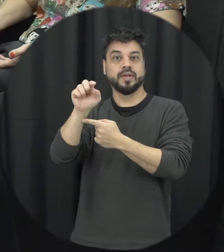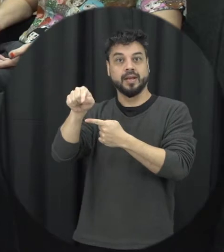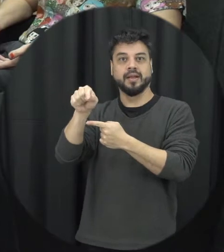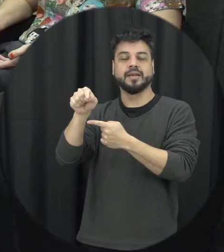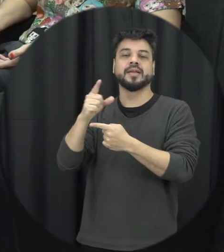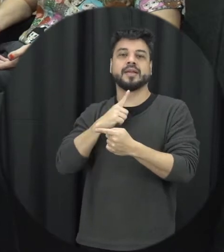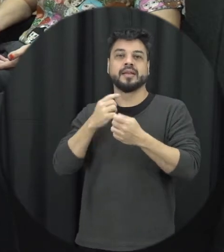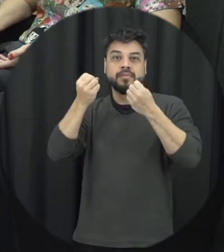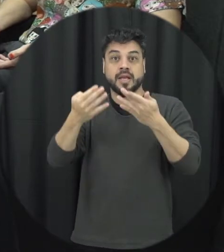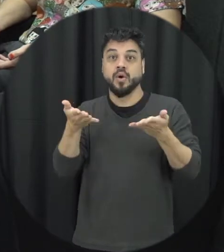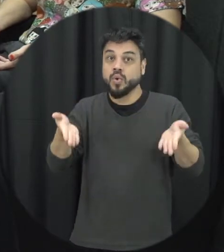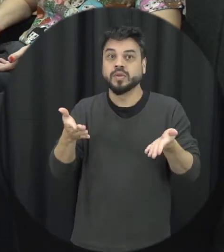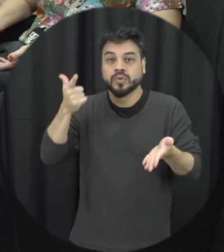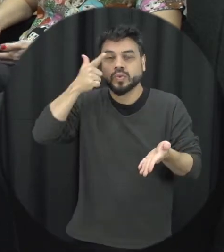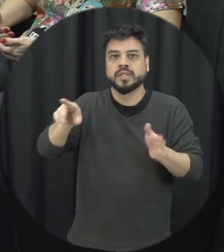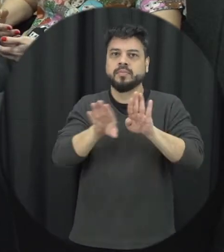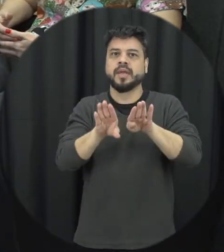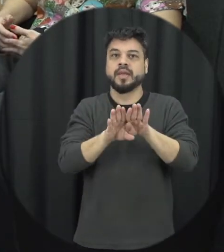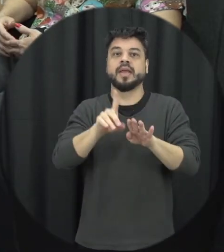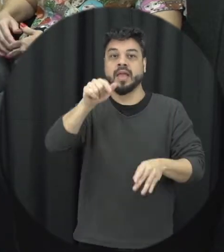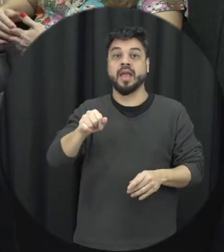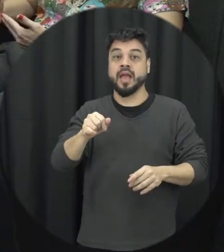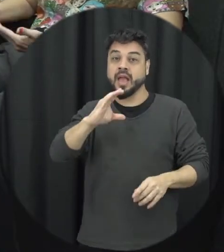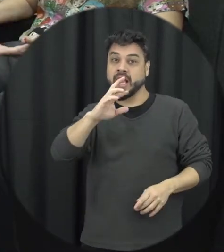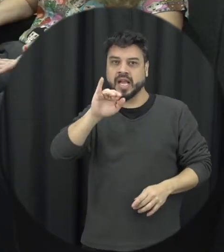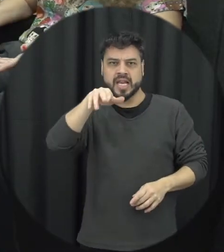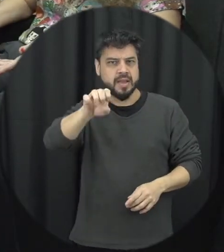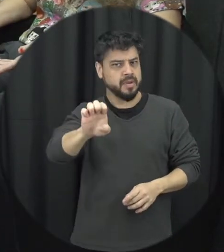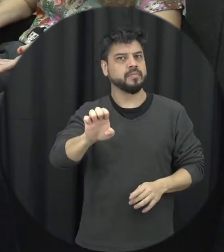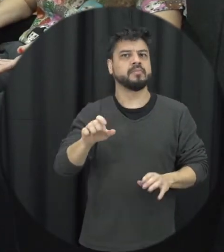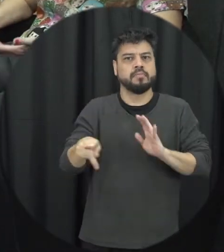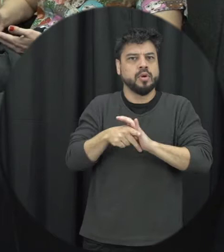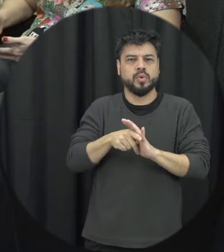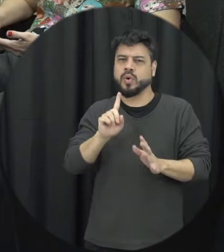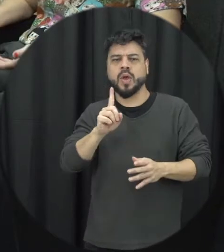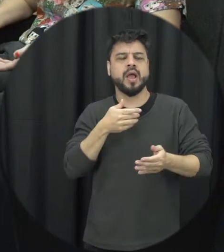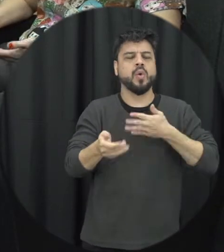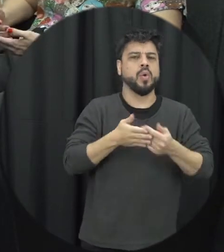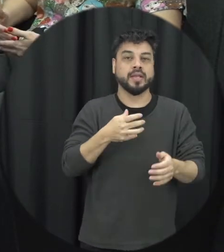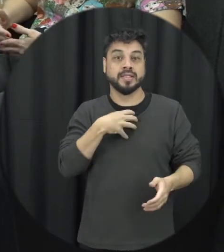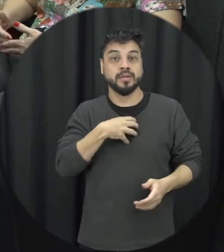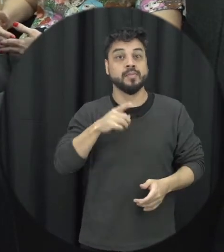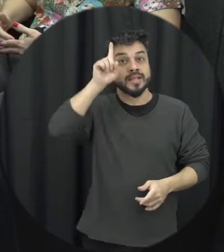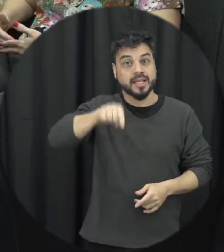poder tipificar esse tipo de crime que acontece não por qualquer razão aleatória mais né impulsão